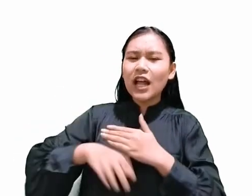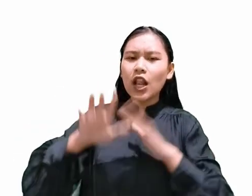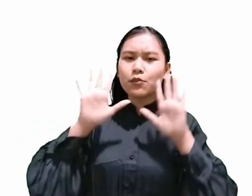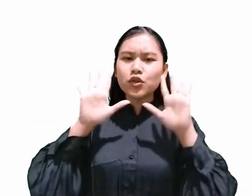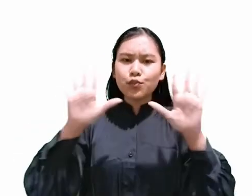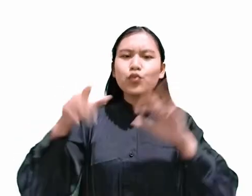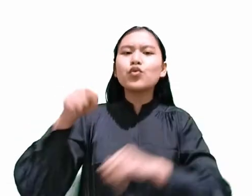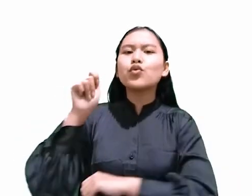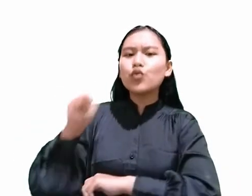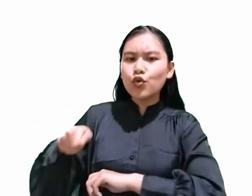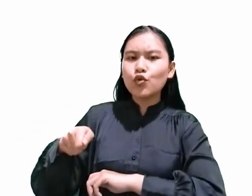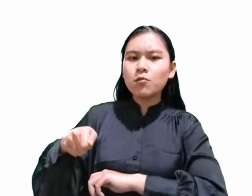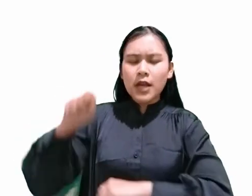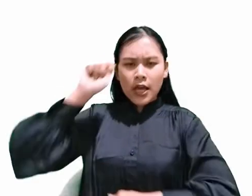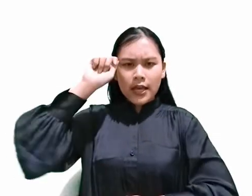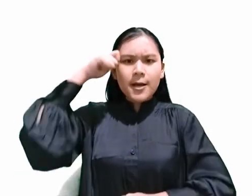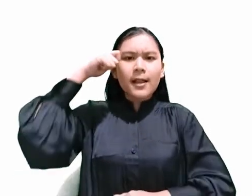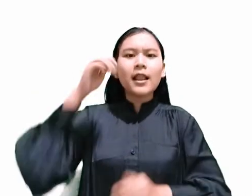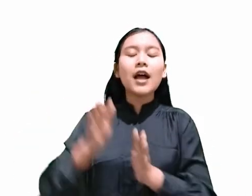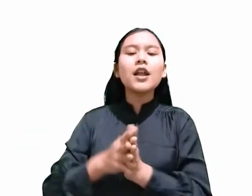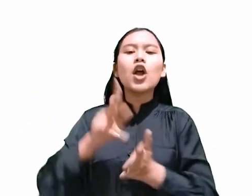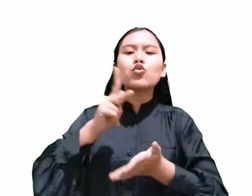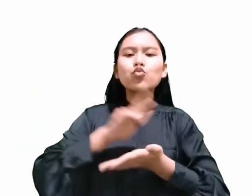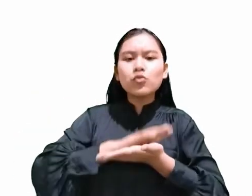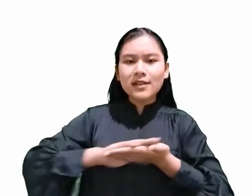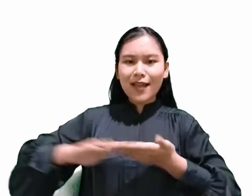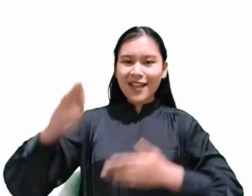“Ingatlah dan kuduskanlah hari Sabat.”